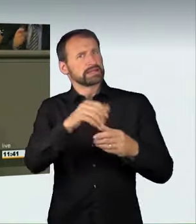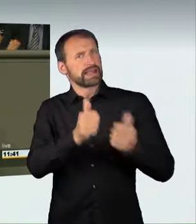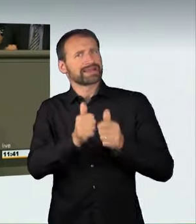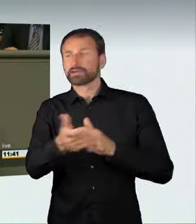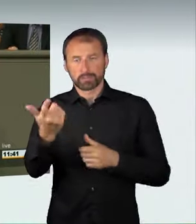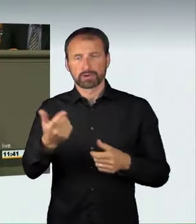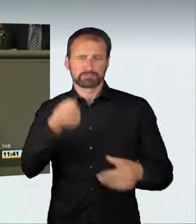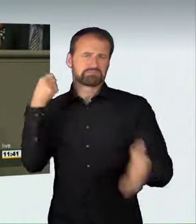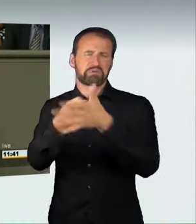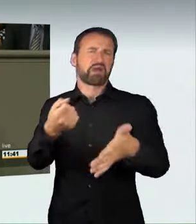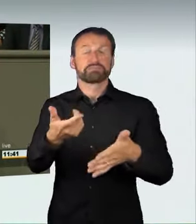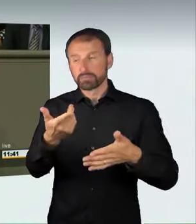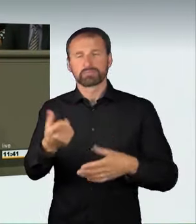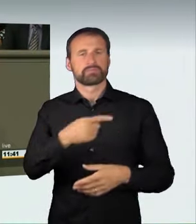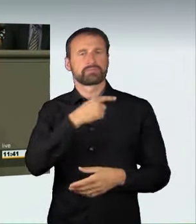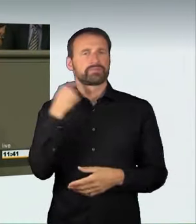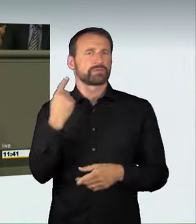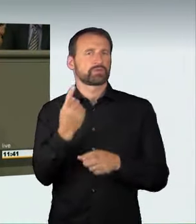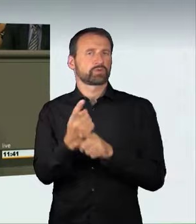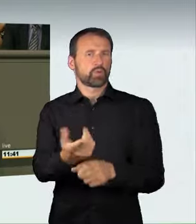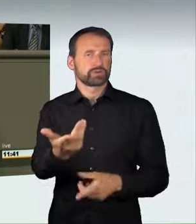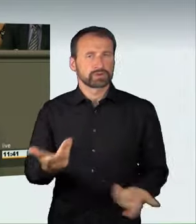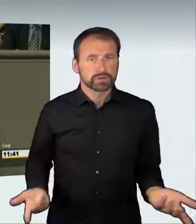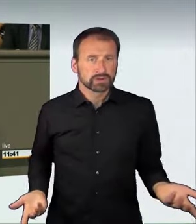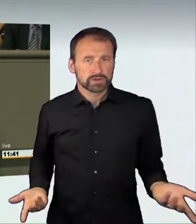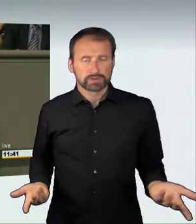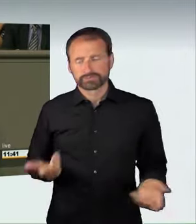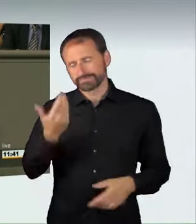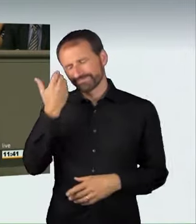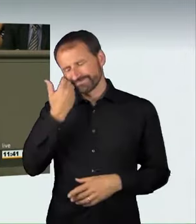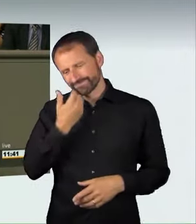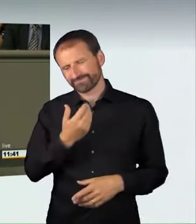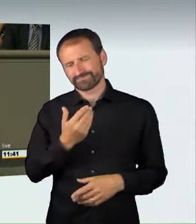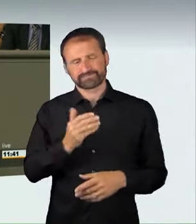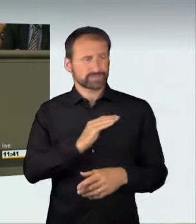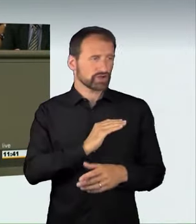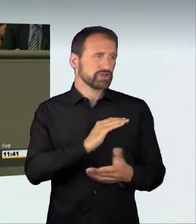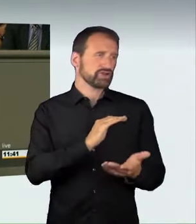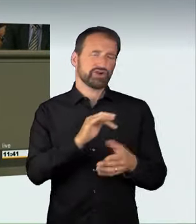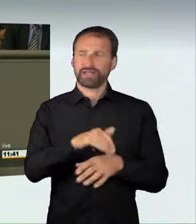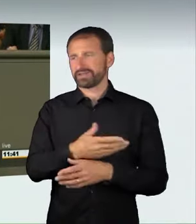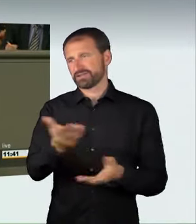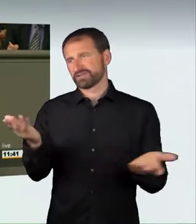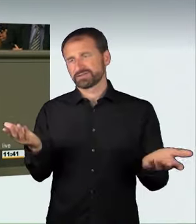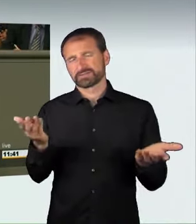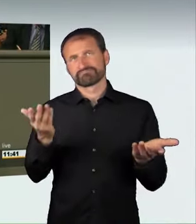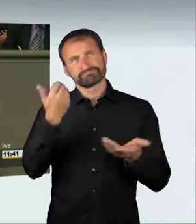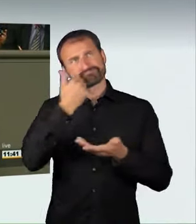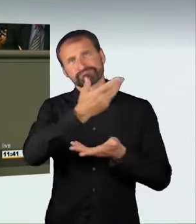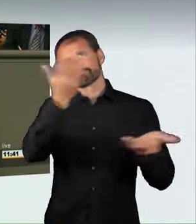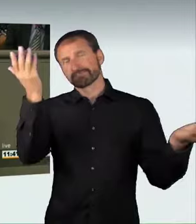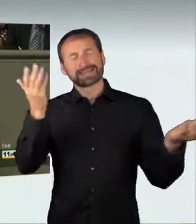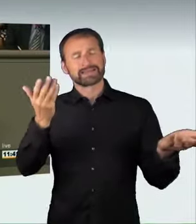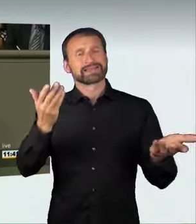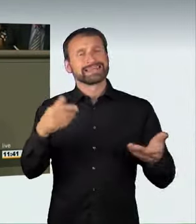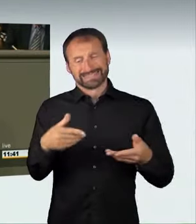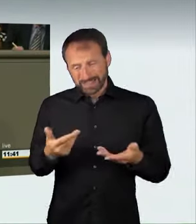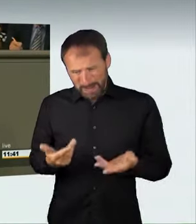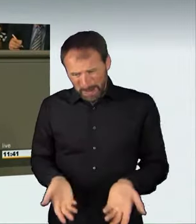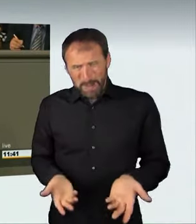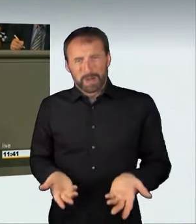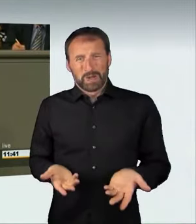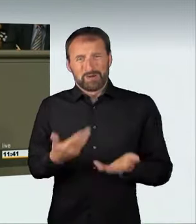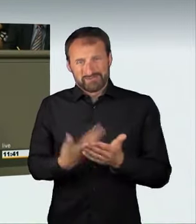dessen Fahrer bei dem Unfall starb. Dieser Fall hat besondere Aufregung verursacht